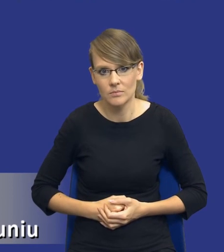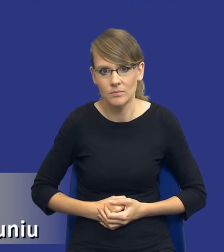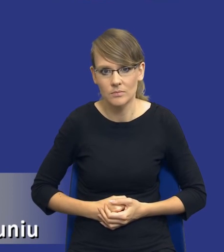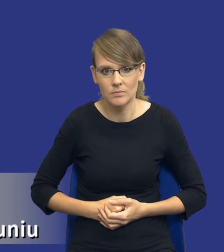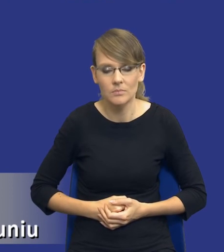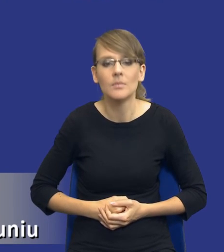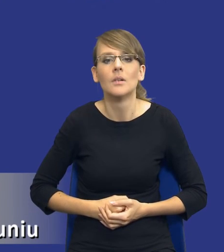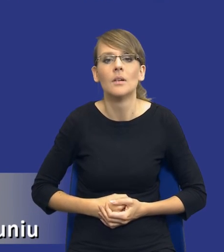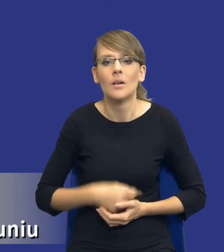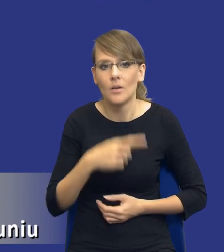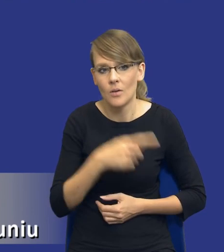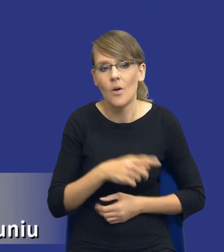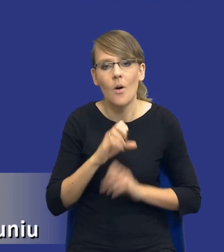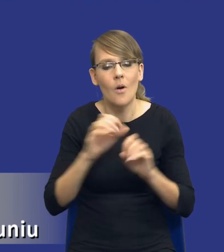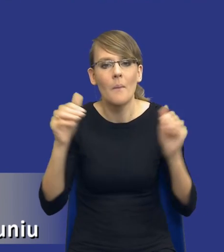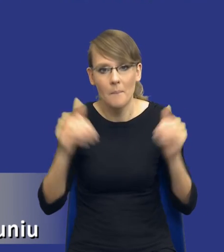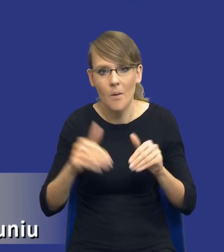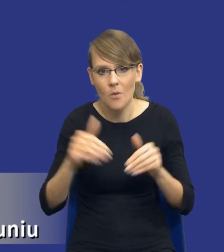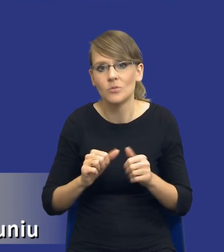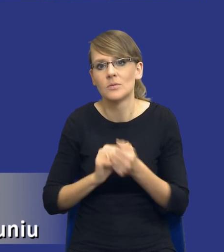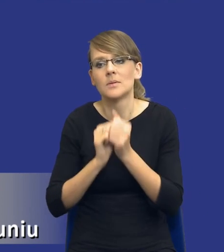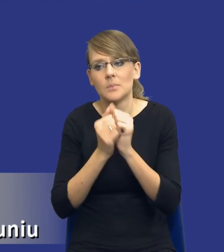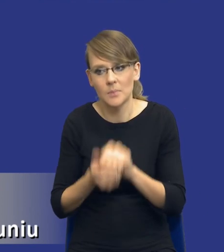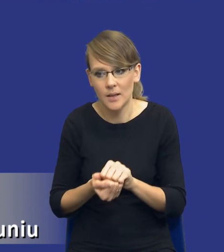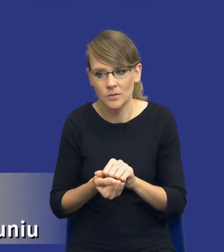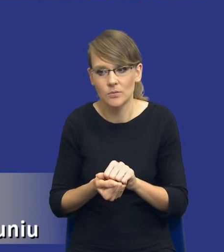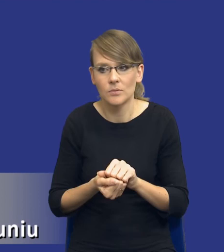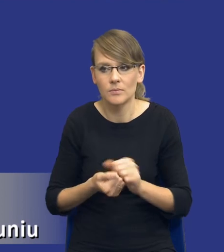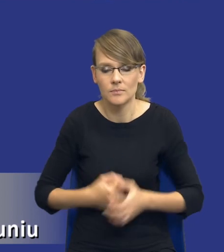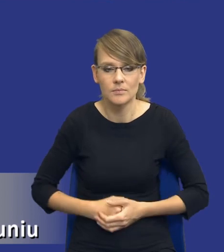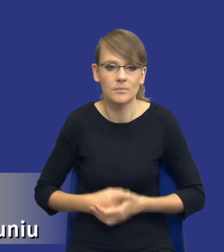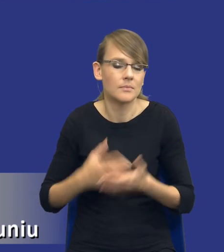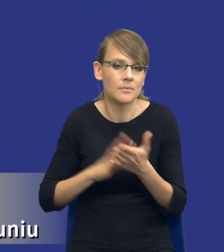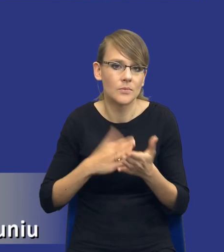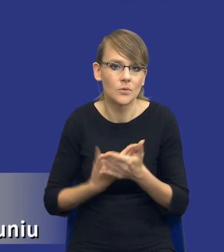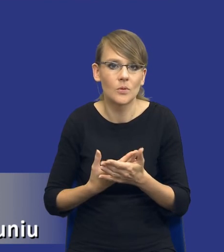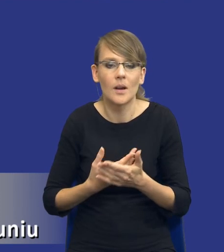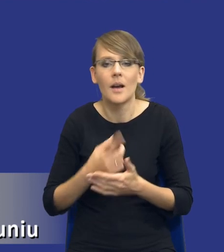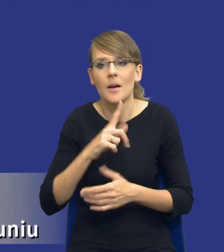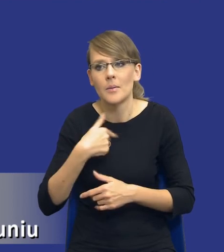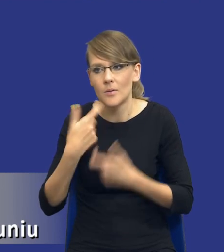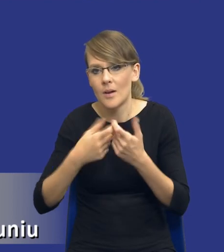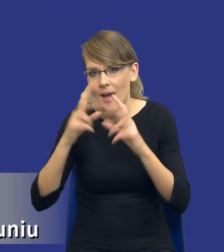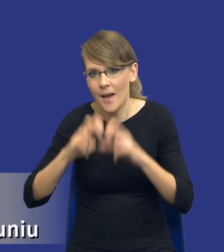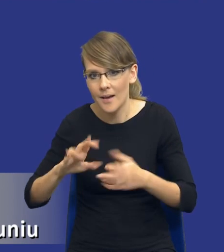ona może też oczywiście ulec pewnej zmianie, w tym sensie, że no nie wiem analizując rynek, badając